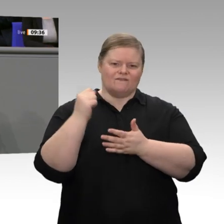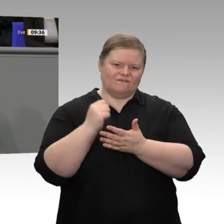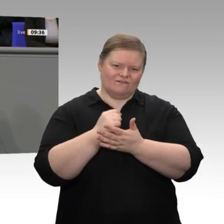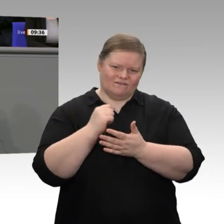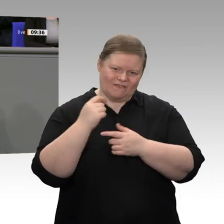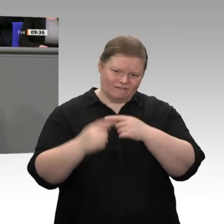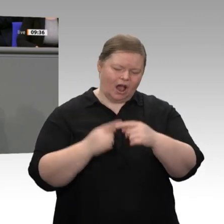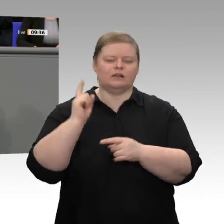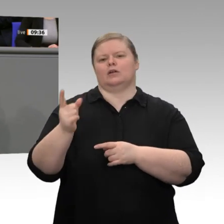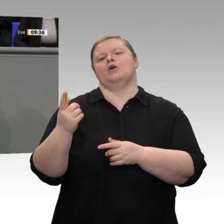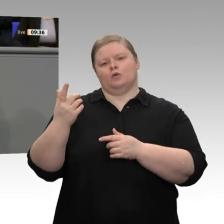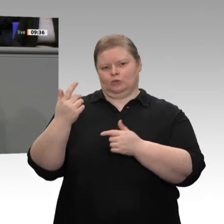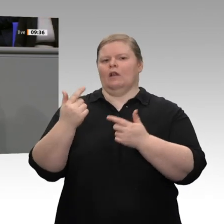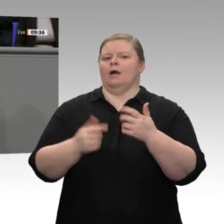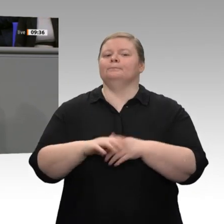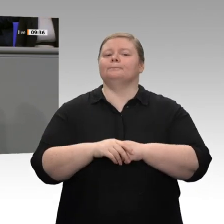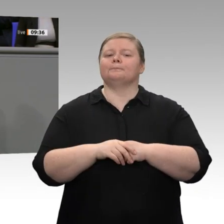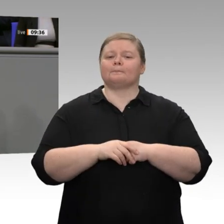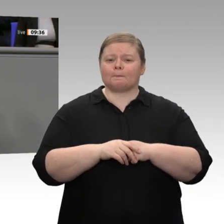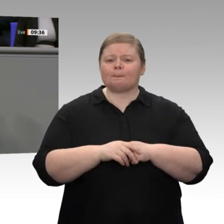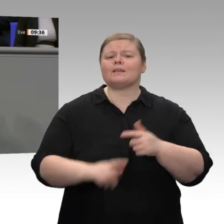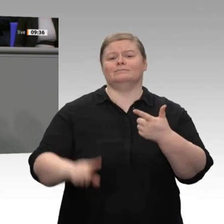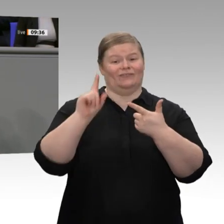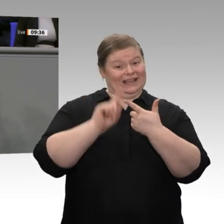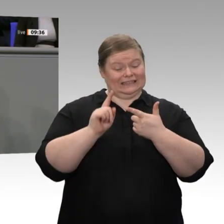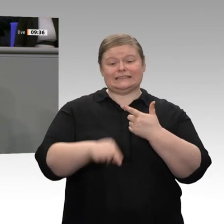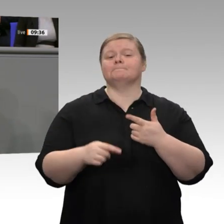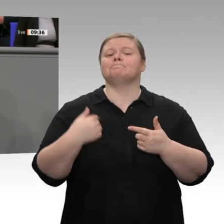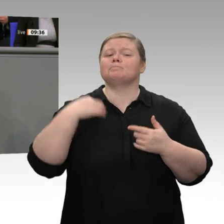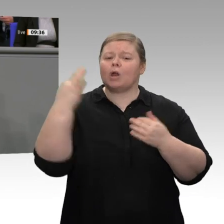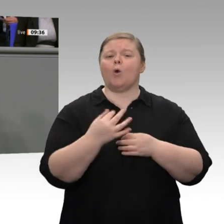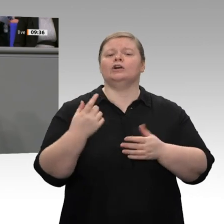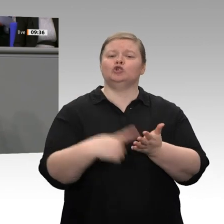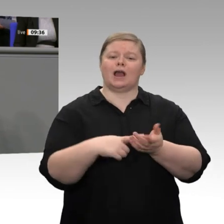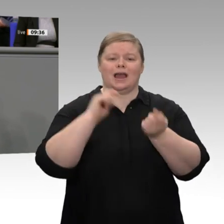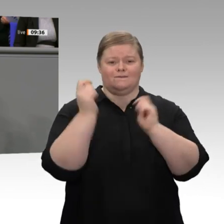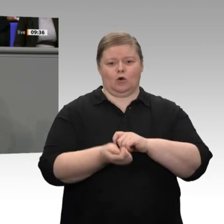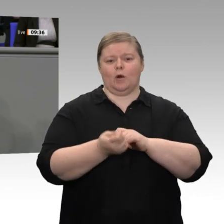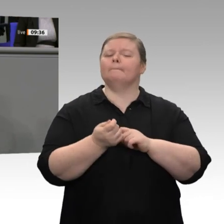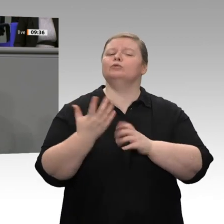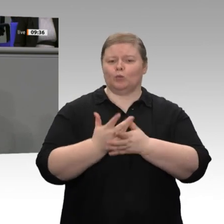auch das wurde angesprochen. Der ehemalige Finanzminister Wolfgang Schäuble hat mal